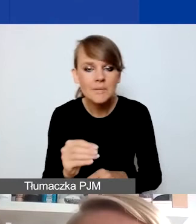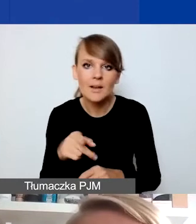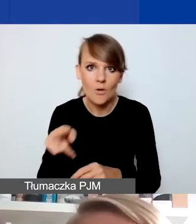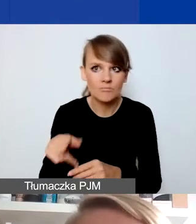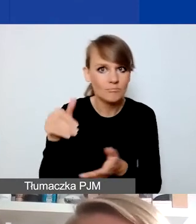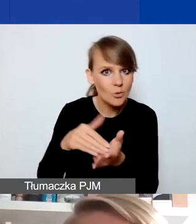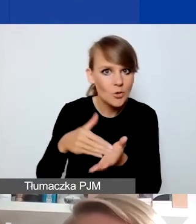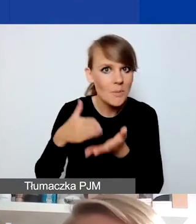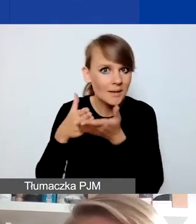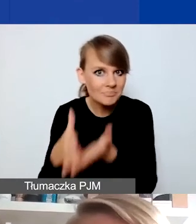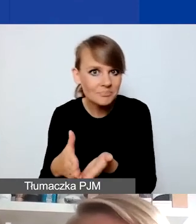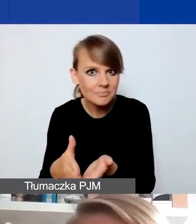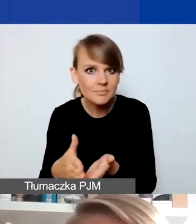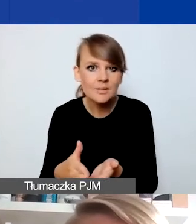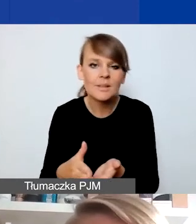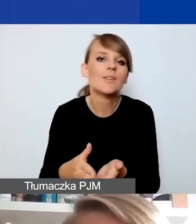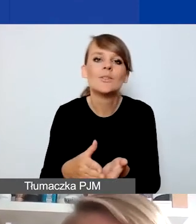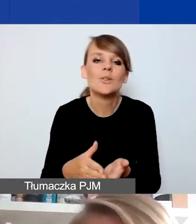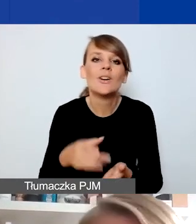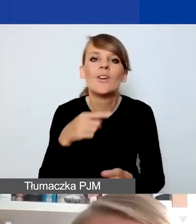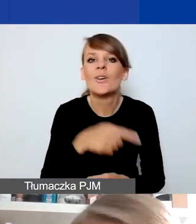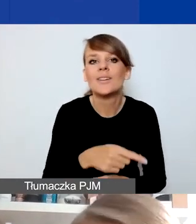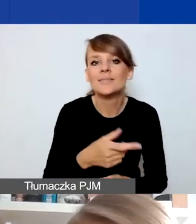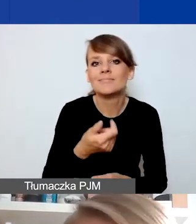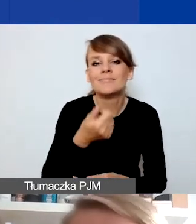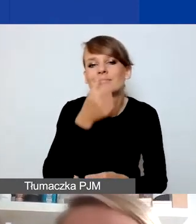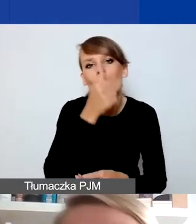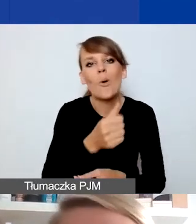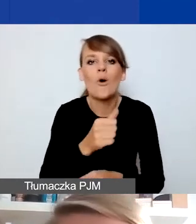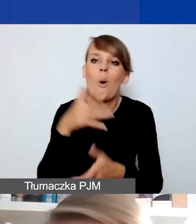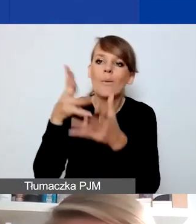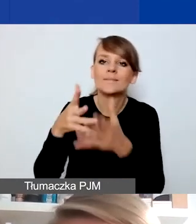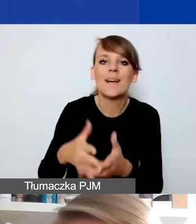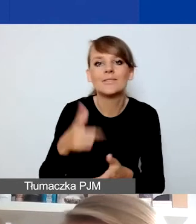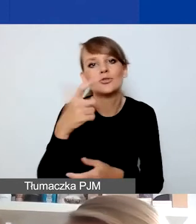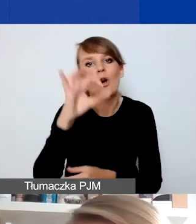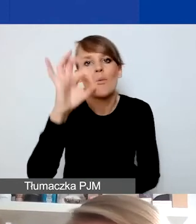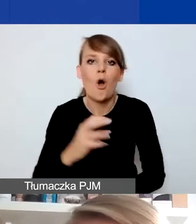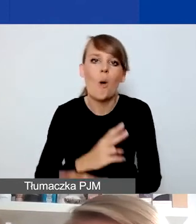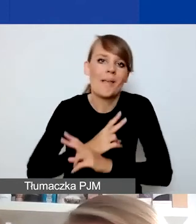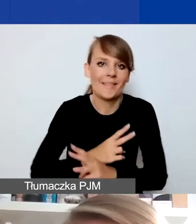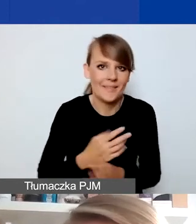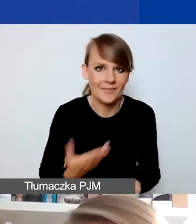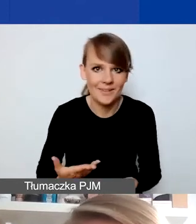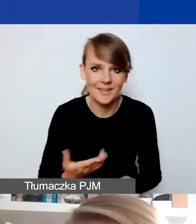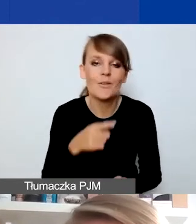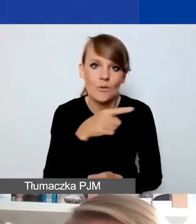rzadko będzie określane w 100% obiektywnie. To też duża szansa dla was. My mamy pewną świadomość,